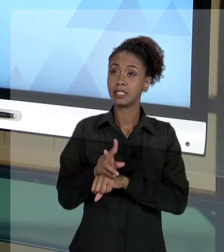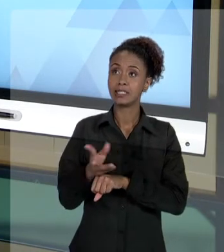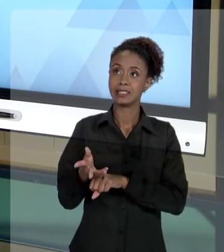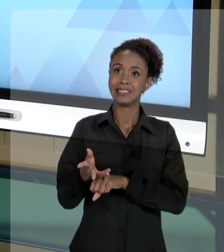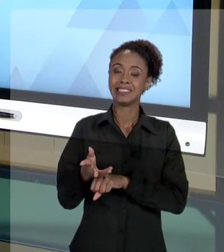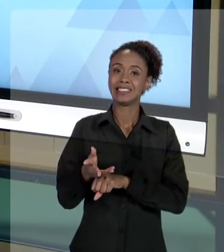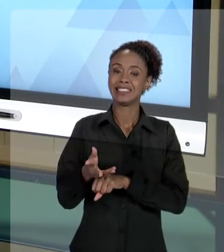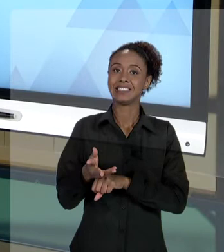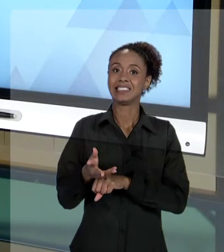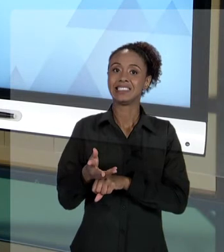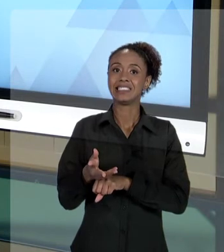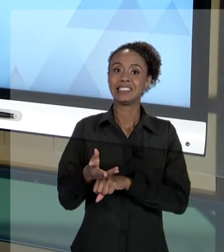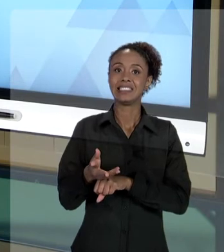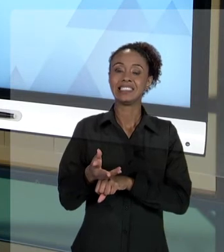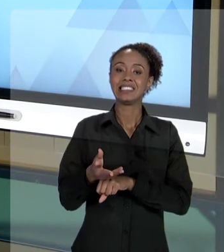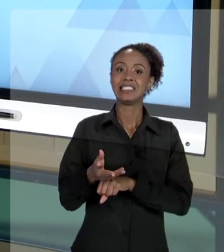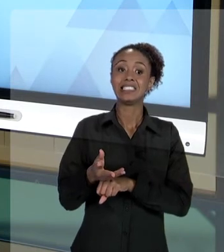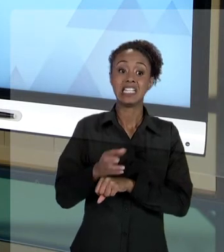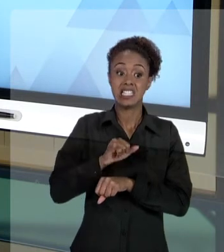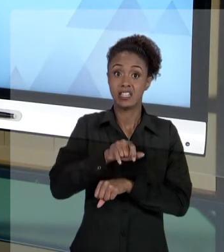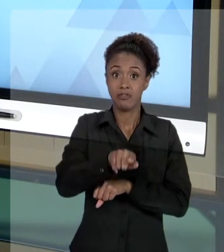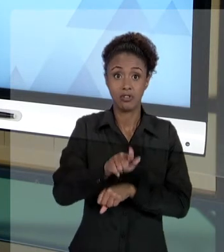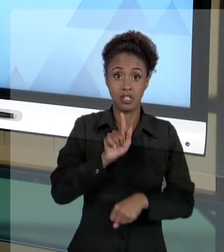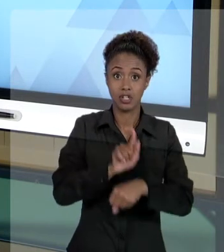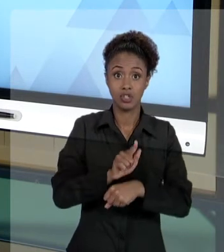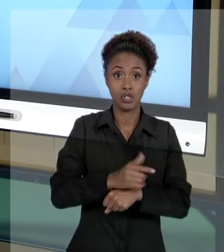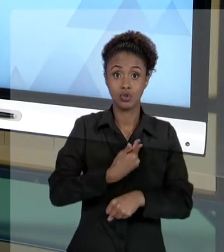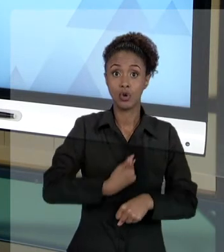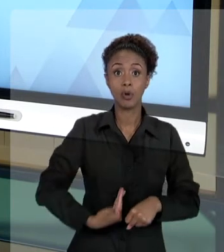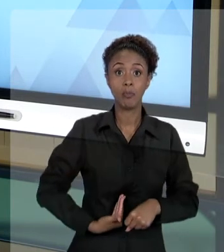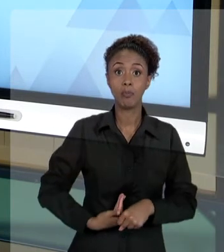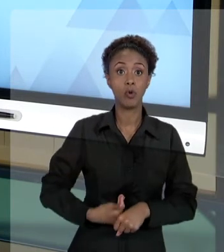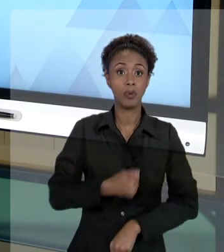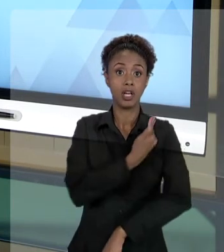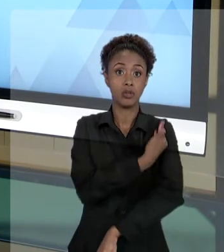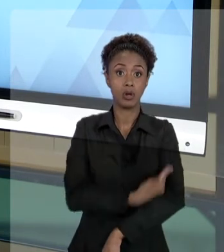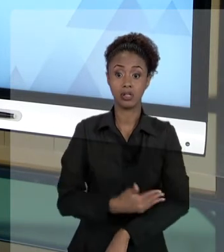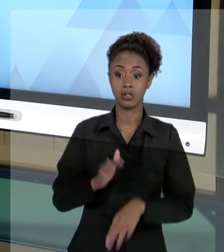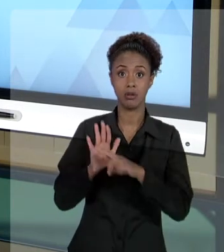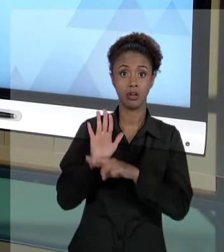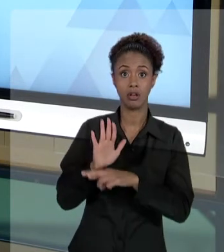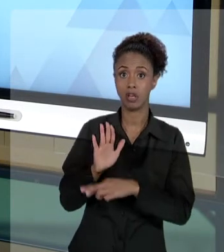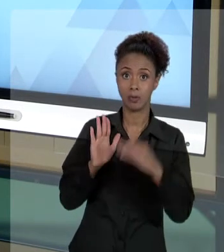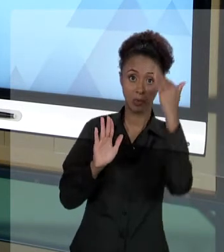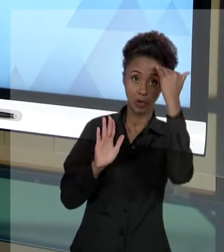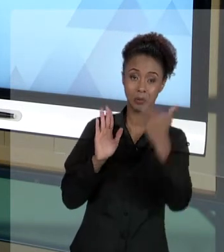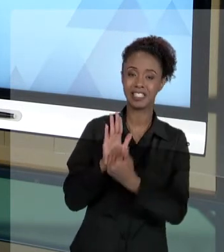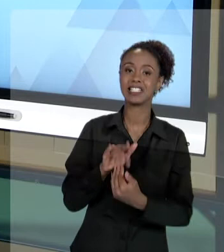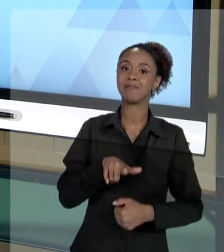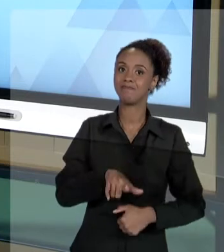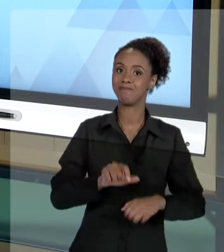QUE NÃO SE CONDUZ NA FORMA COMO PREVISTA NA LEGISLAÇÃO. DAÍ, PORQUE, EM NOSSO CURSO DE